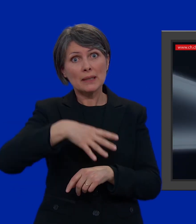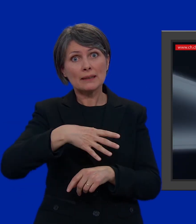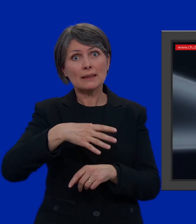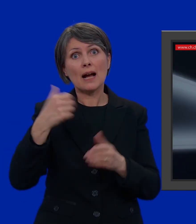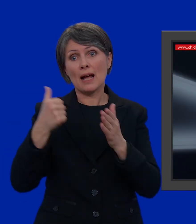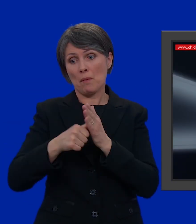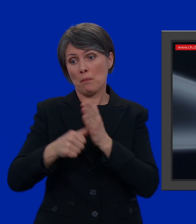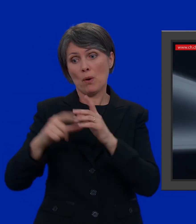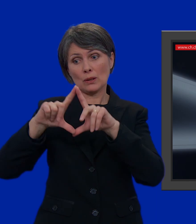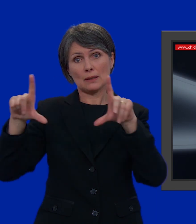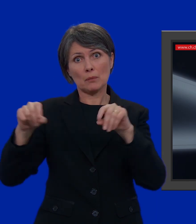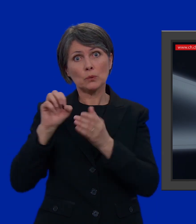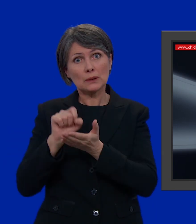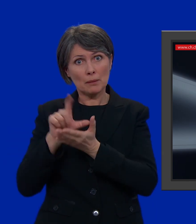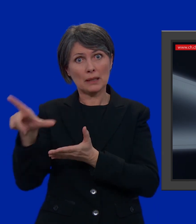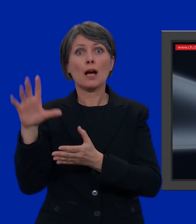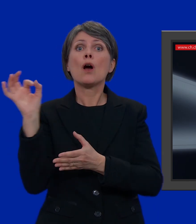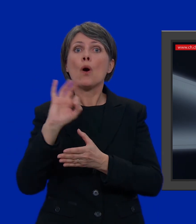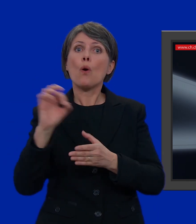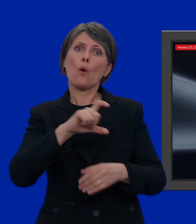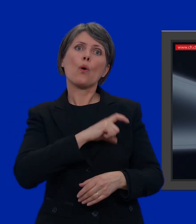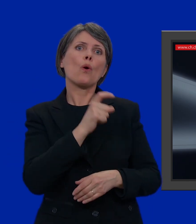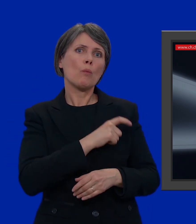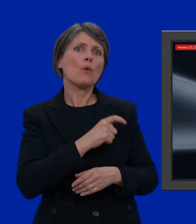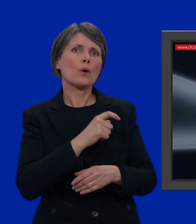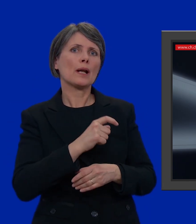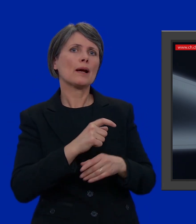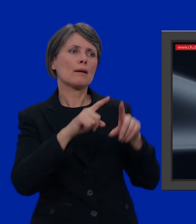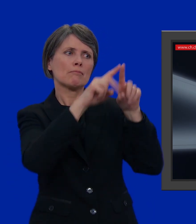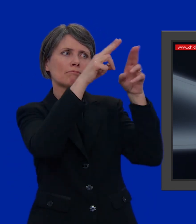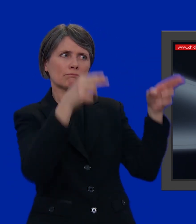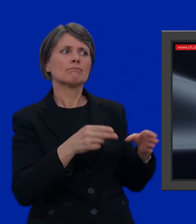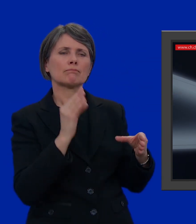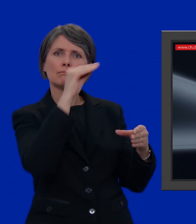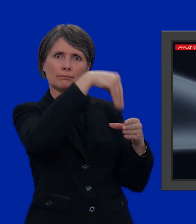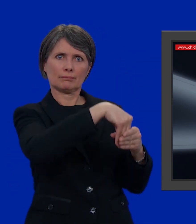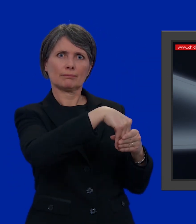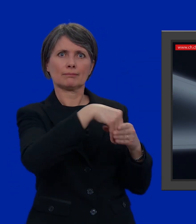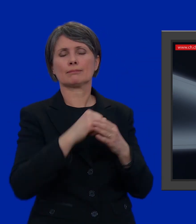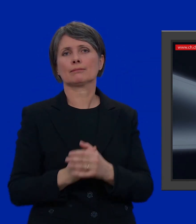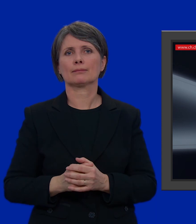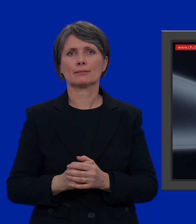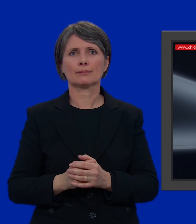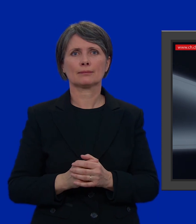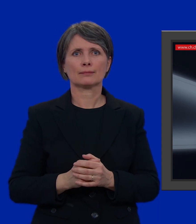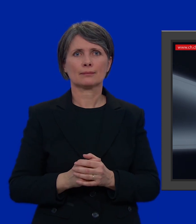d'inviare la busta oppure d'imbucarla in una delle apposite bucalettere messe a disposizione dai nostri comuni.